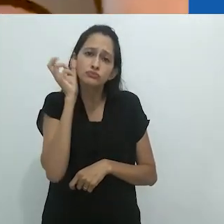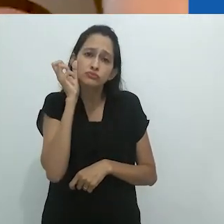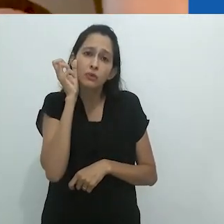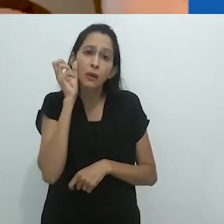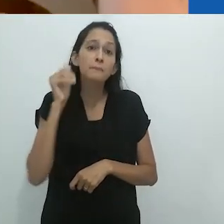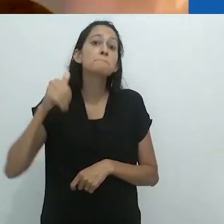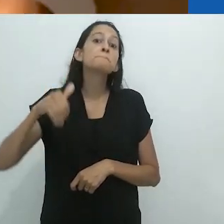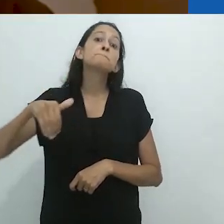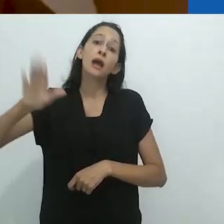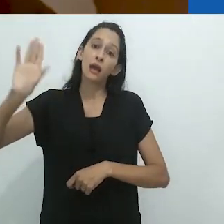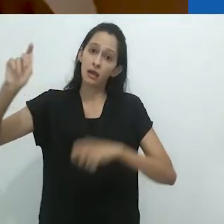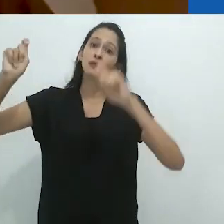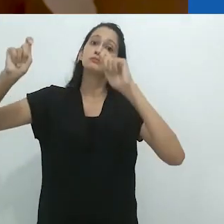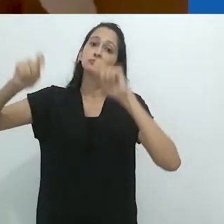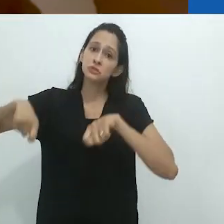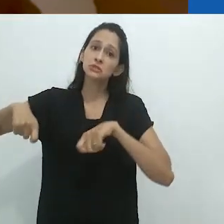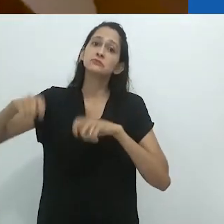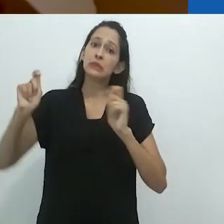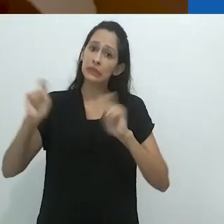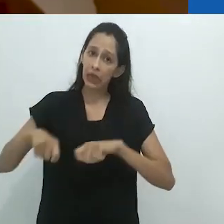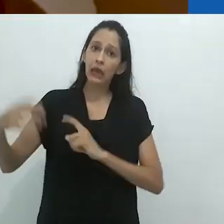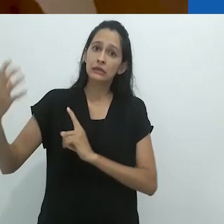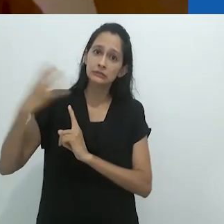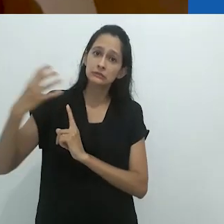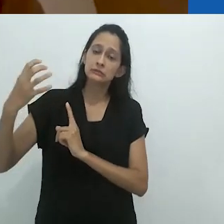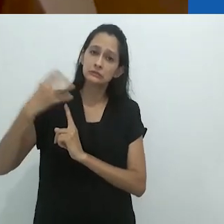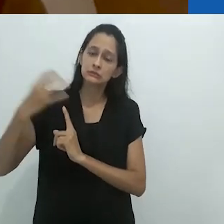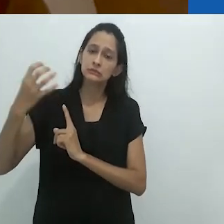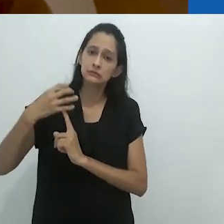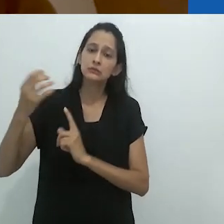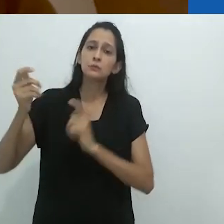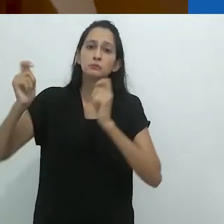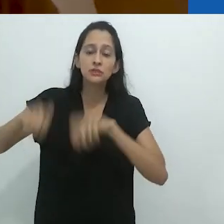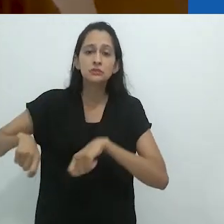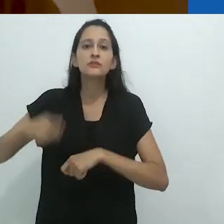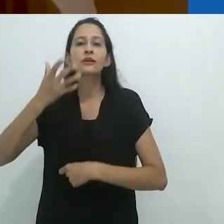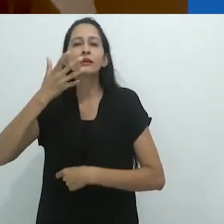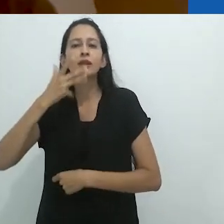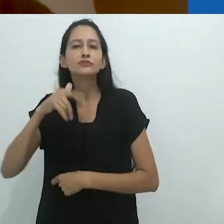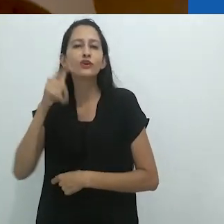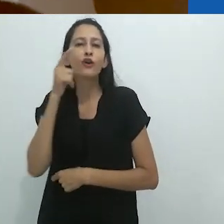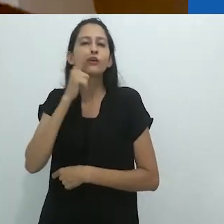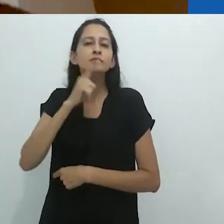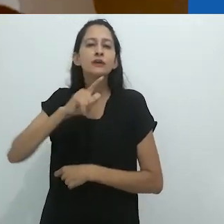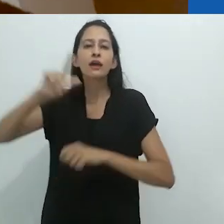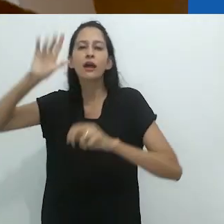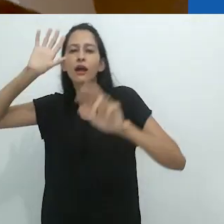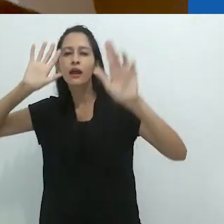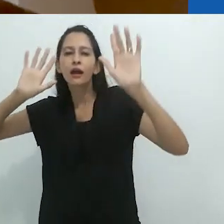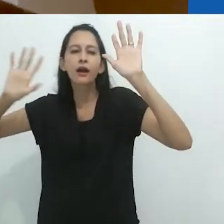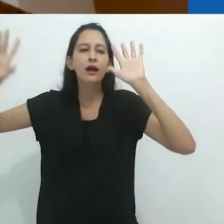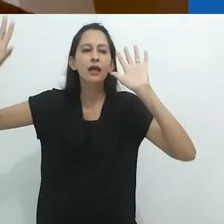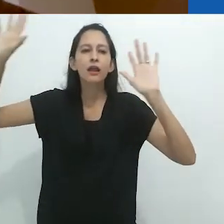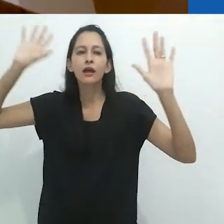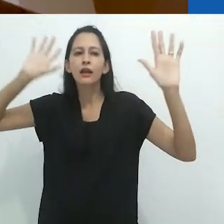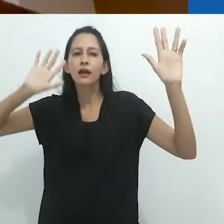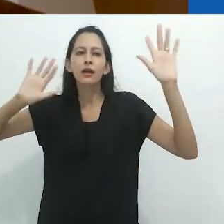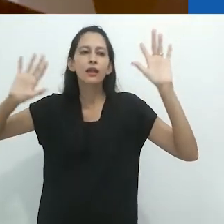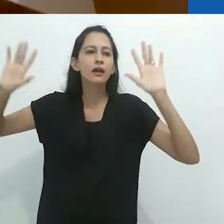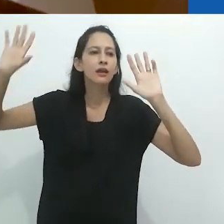uma imagem visual, permita que a criança entre na